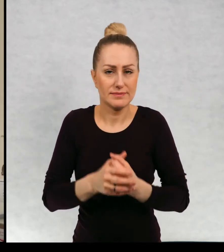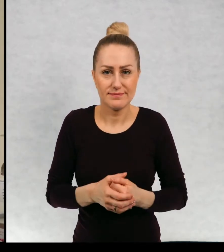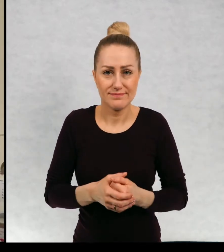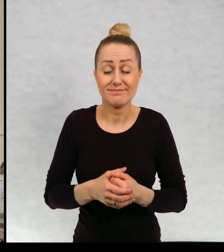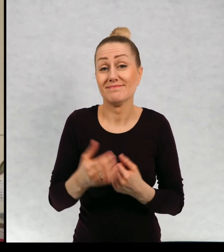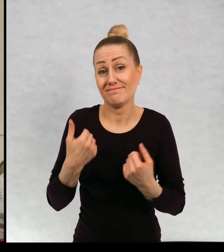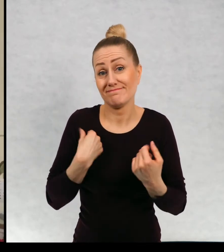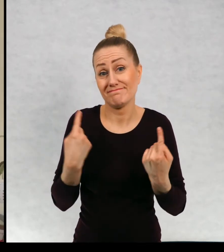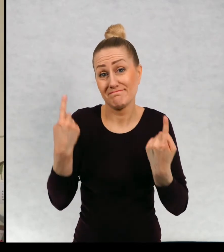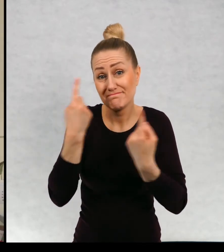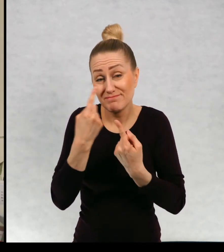Mam nadzieję, że wy takich